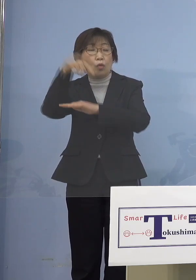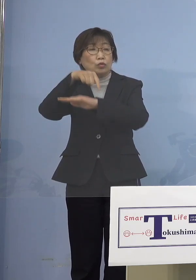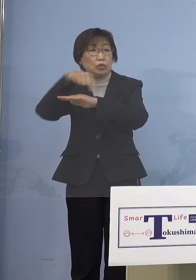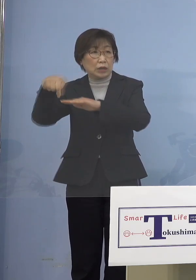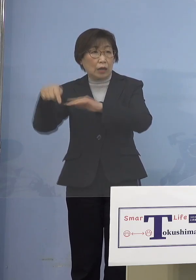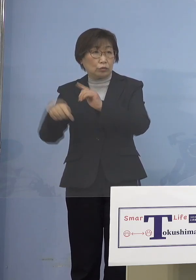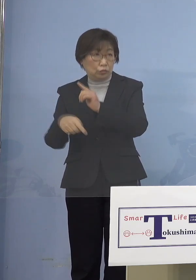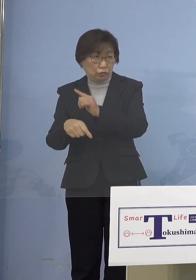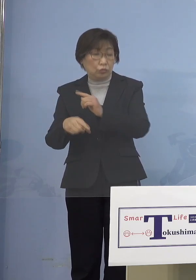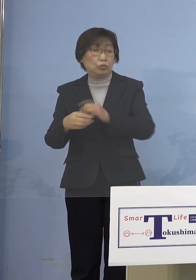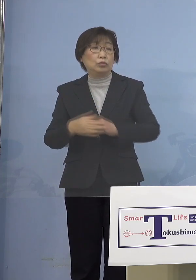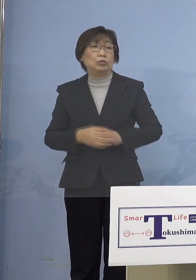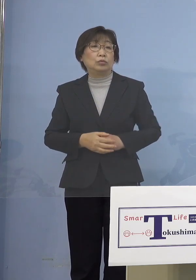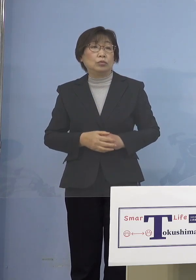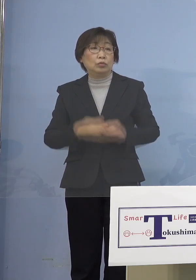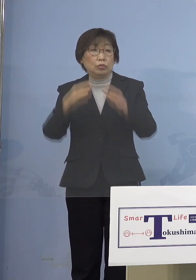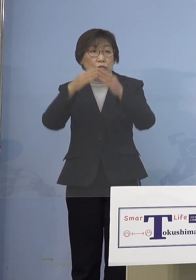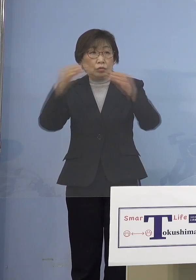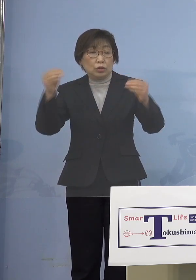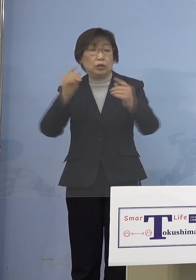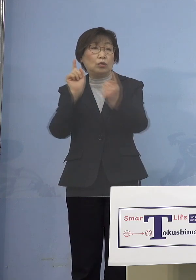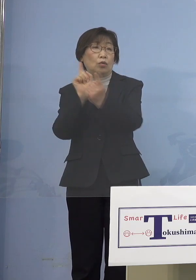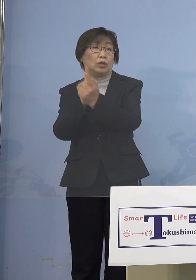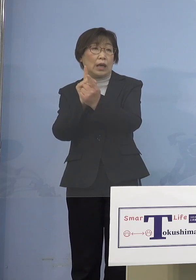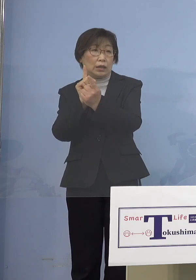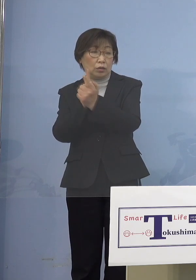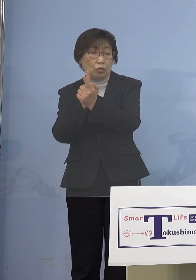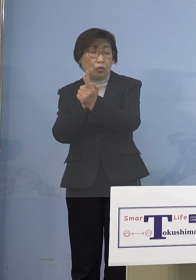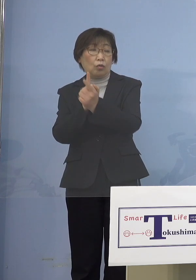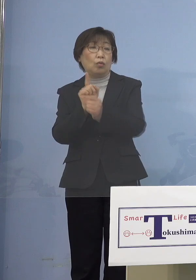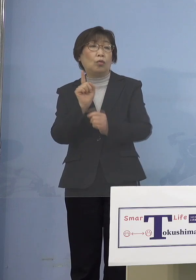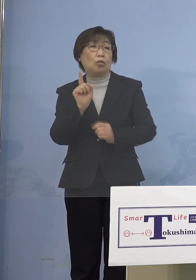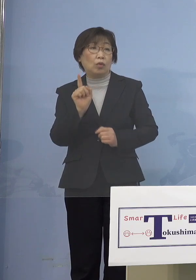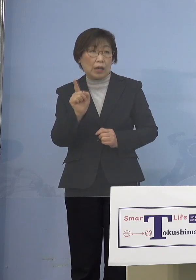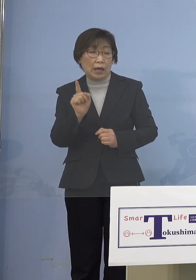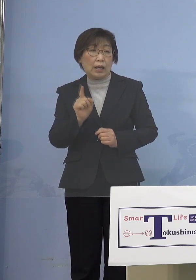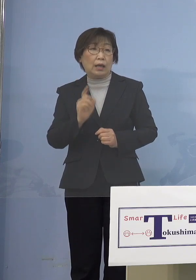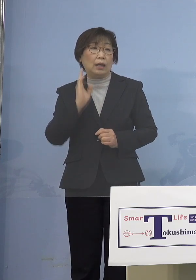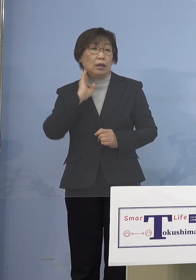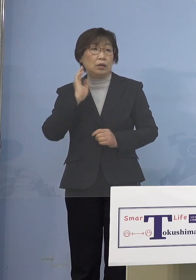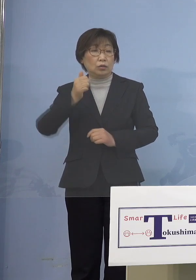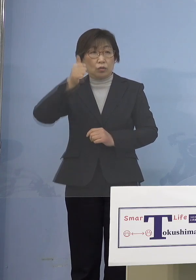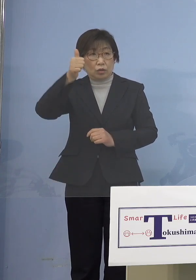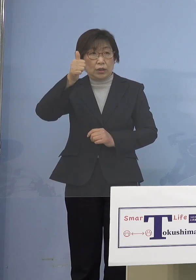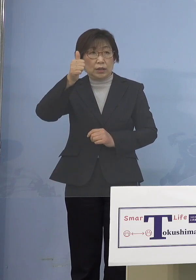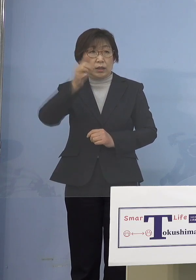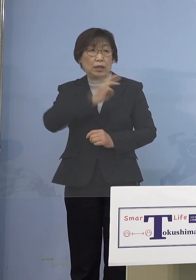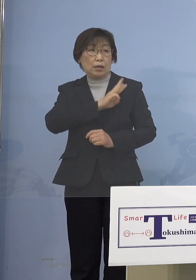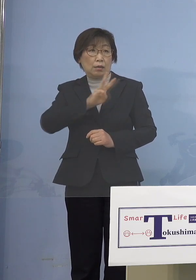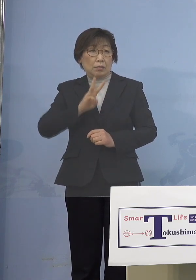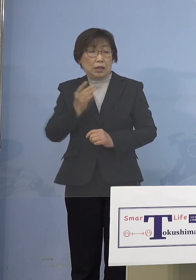つまり国の対応といったものが 今、総理が3日前に会見をされて